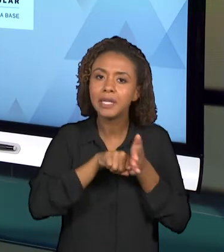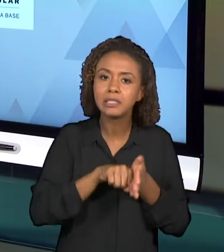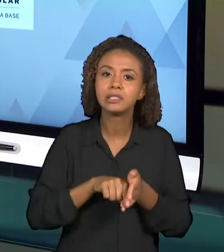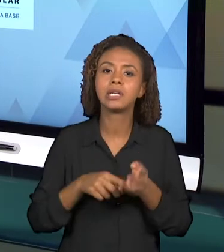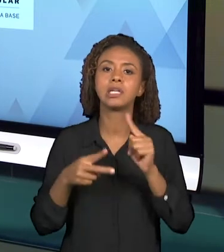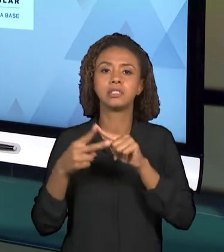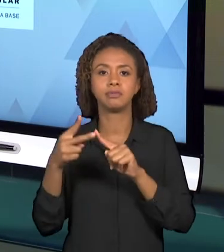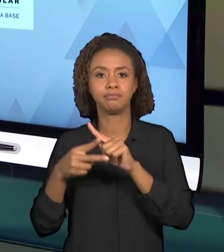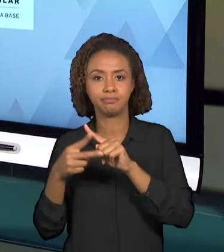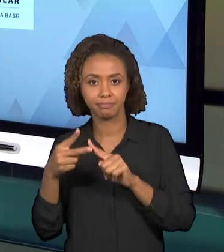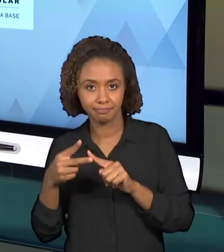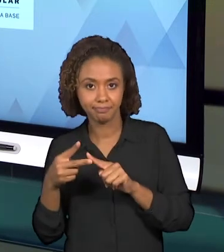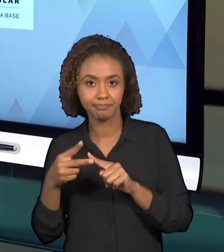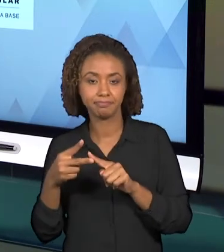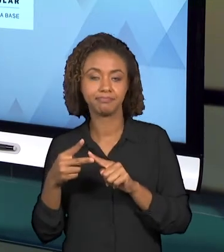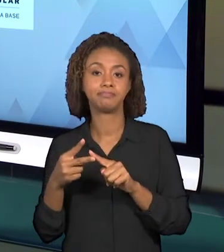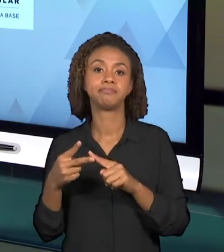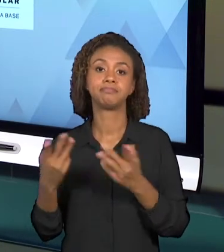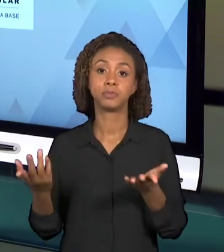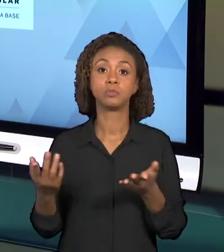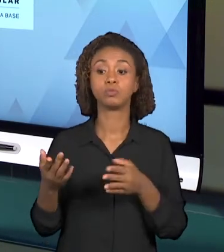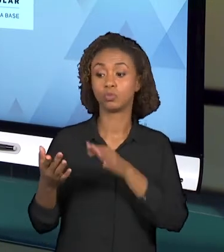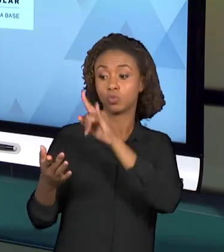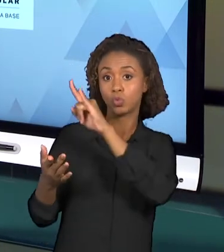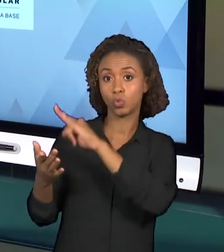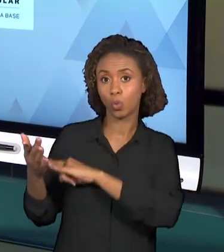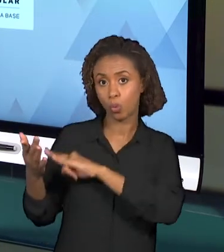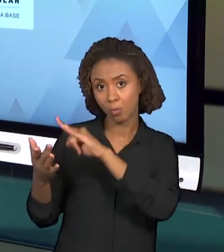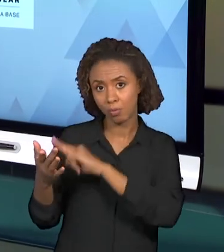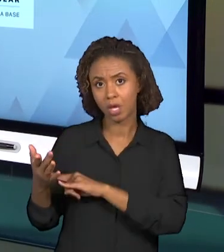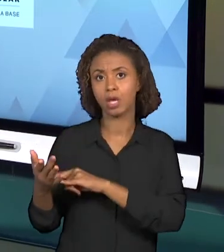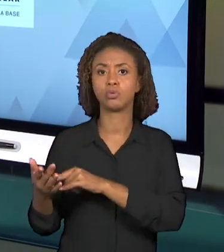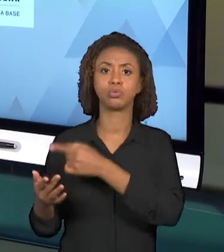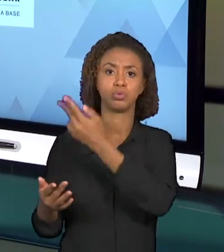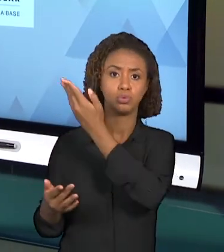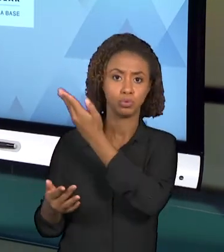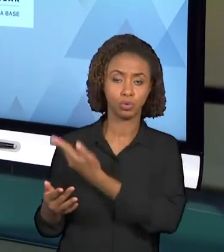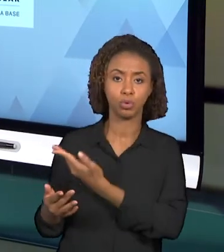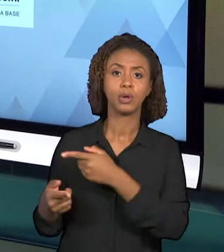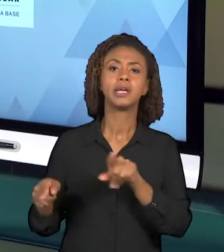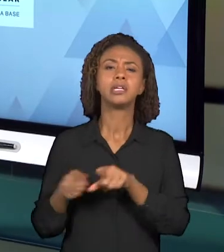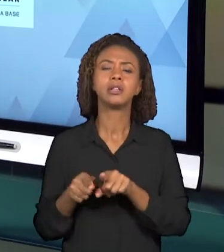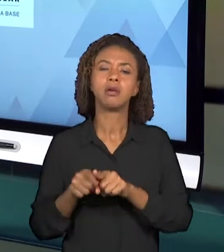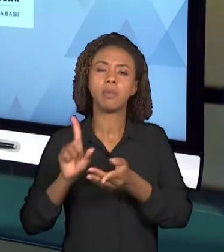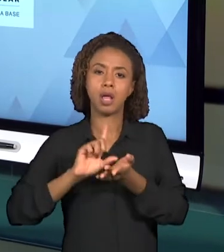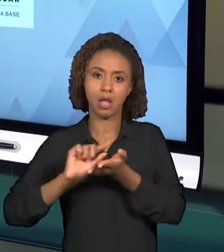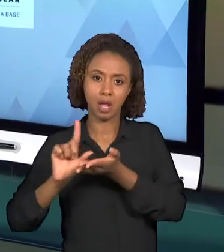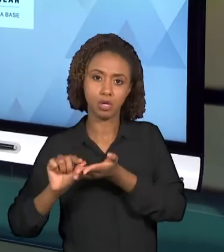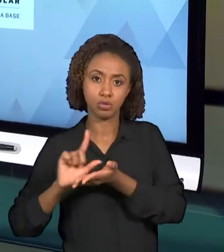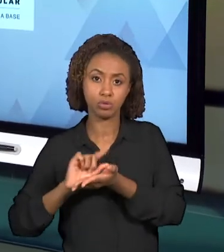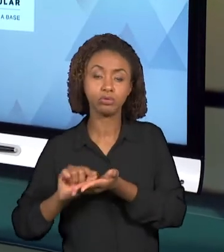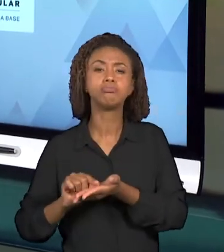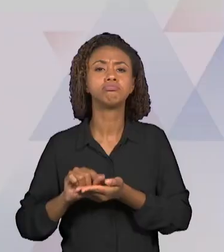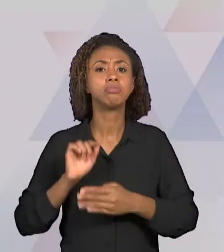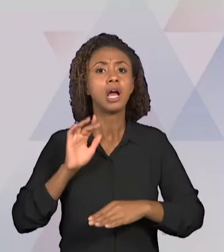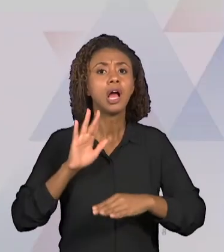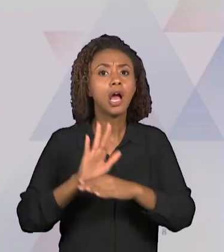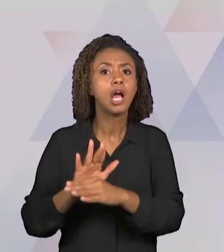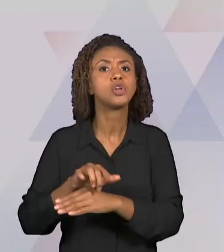DOCUMENTOS, COMO TAMBÉM ESSES ARTIGOS PODERÃO TRAZER SUBSÍDIOS IMPORTANTES PARA QUE VOCÊS